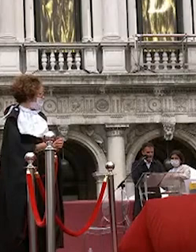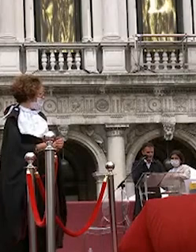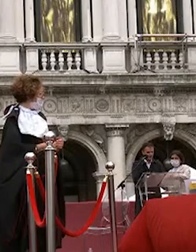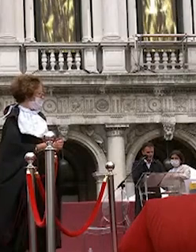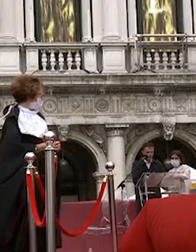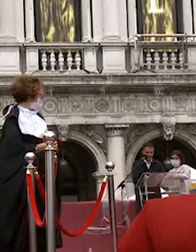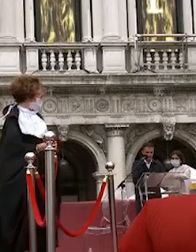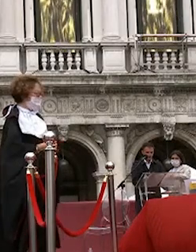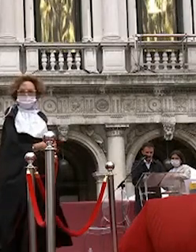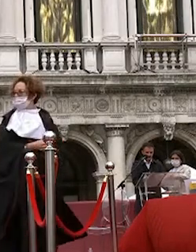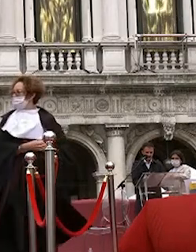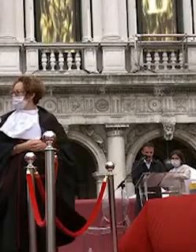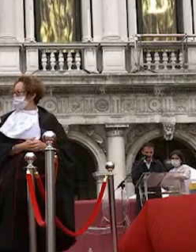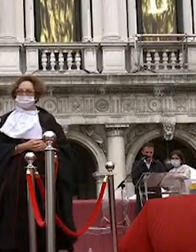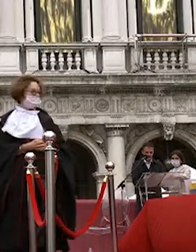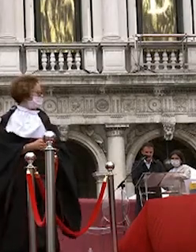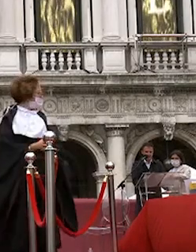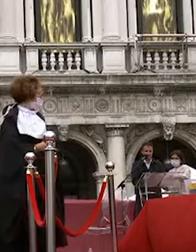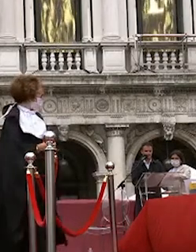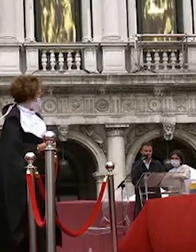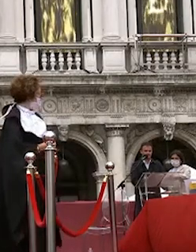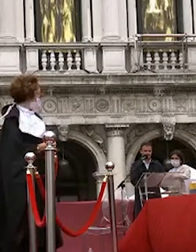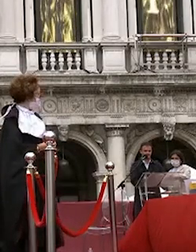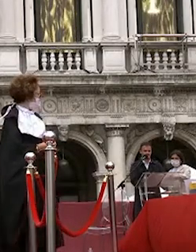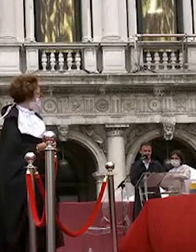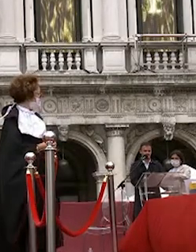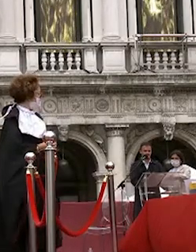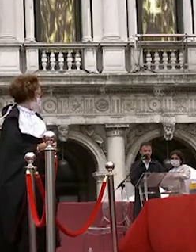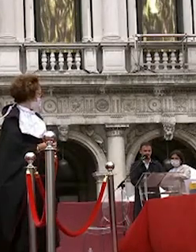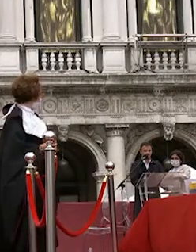alice brozzoni vittoria nero